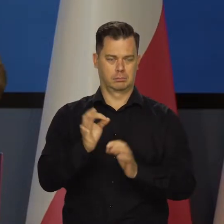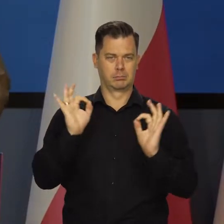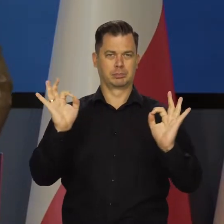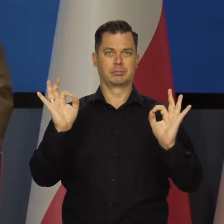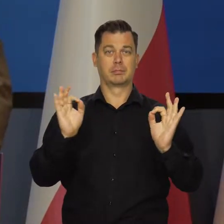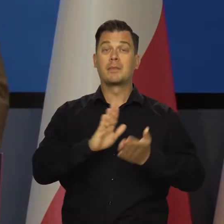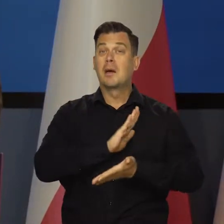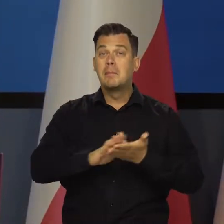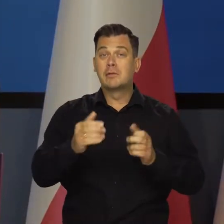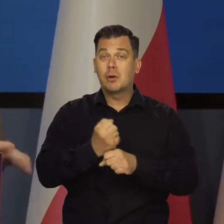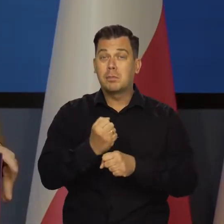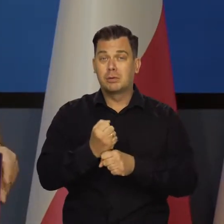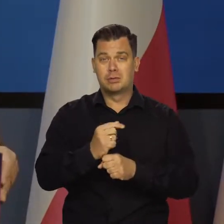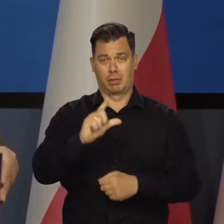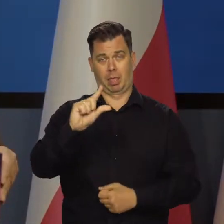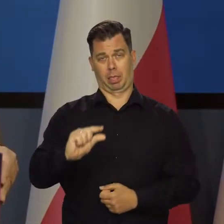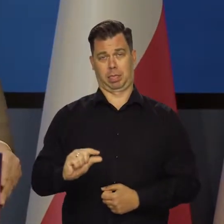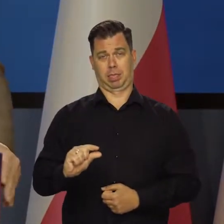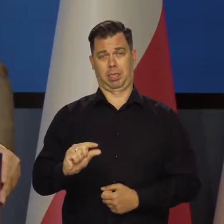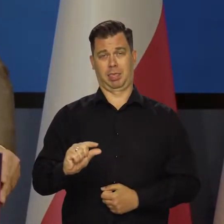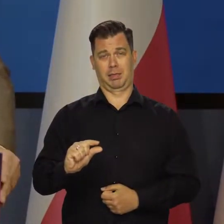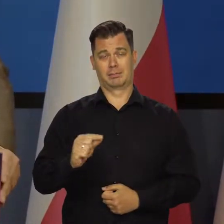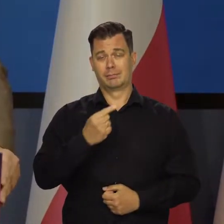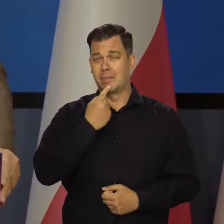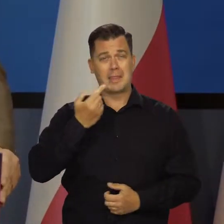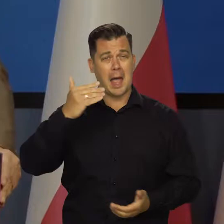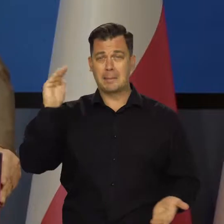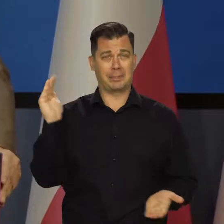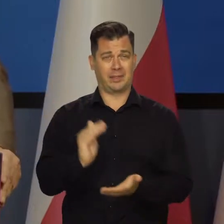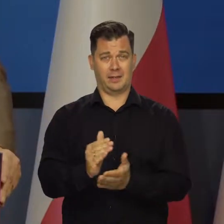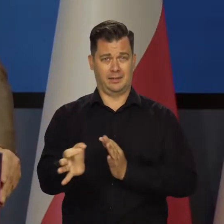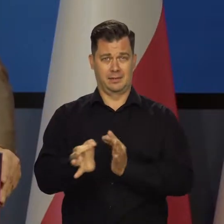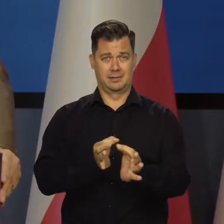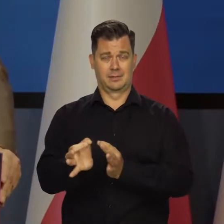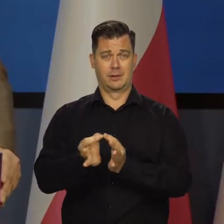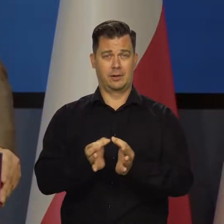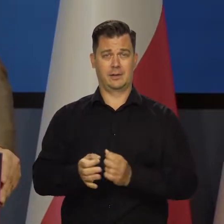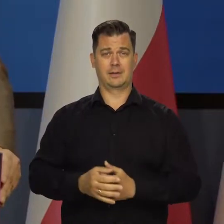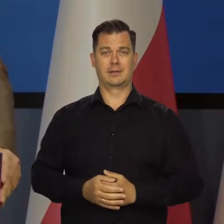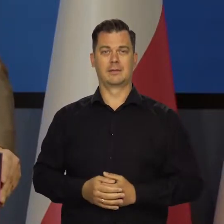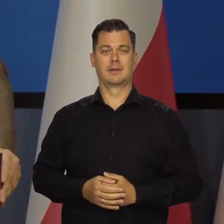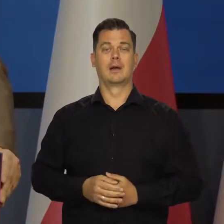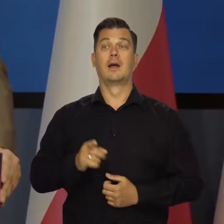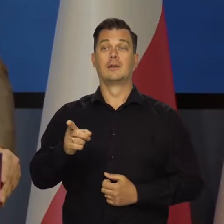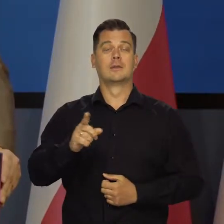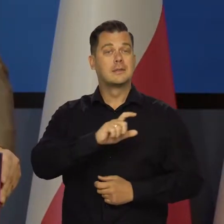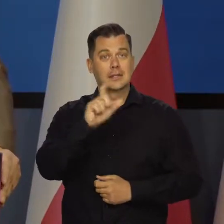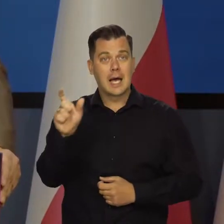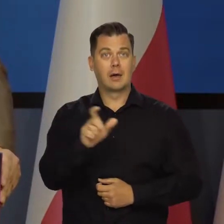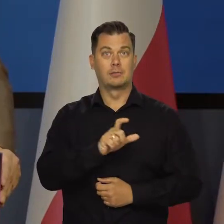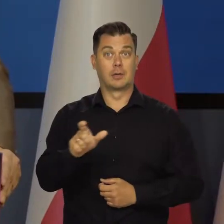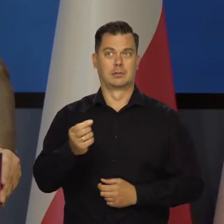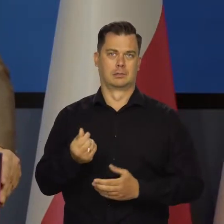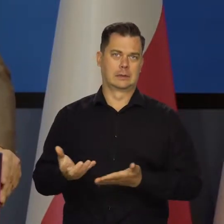Bezrobocia praktycznie nie ma, jest na najniższych poziomach w historii i mamy systematyczny wzrost płac.